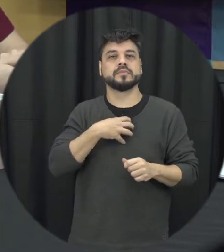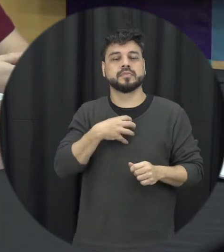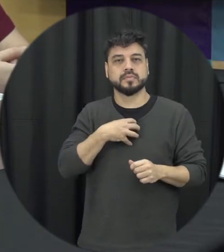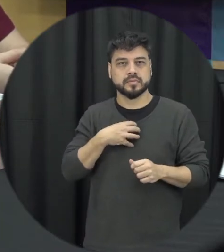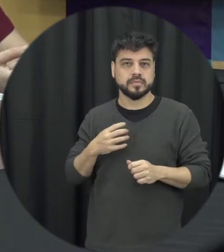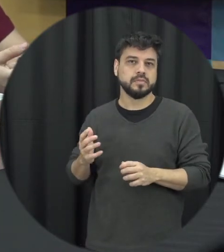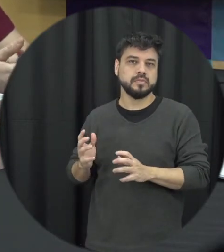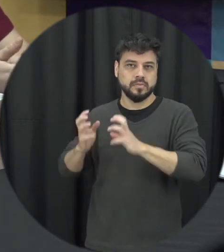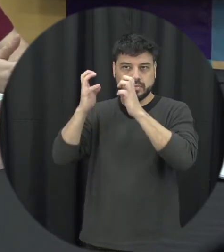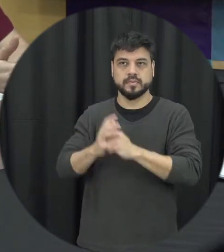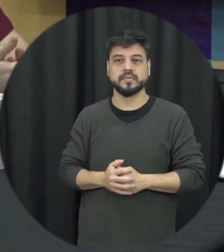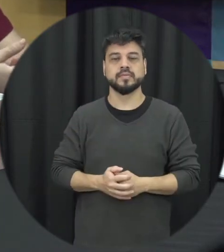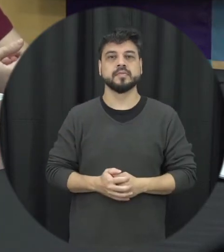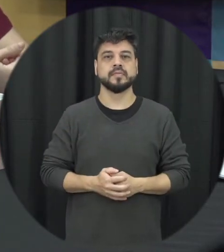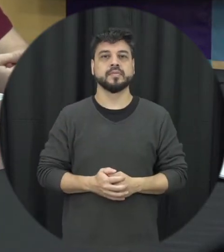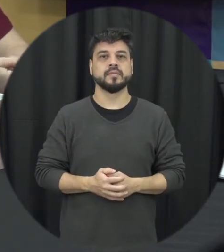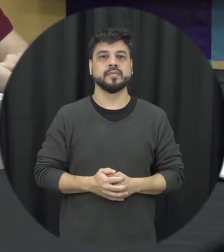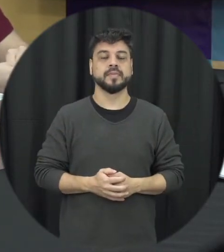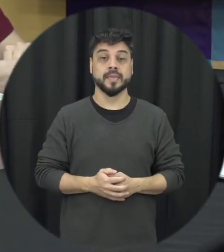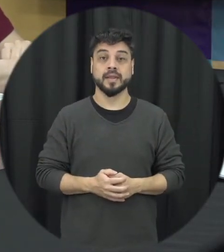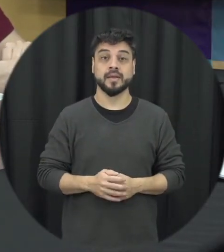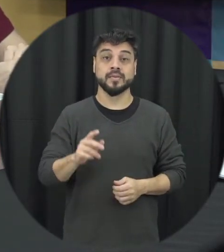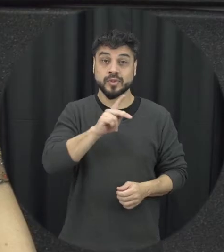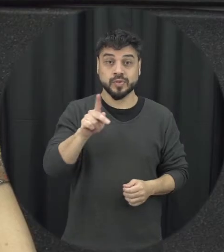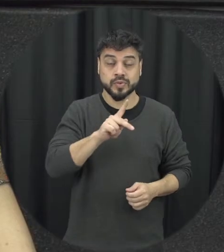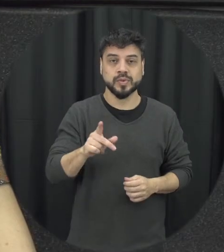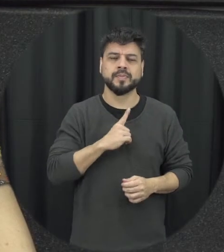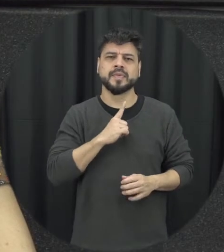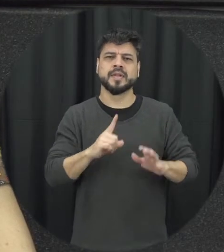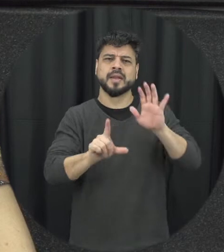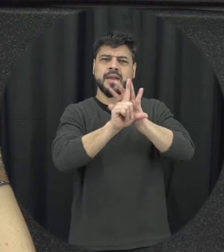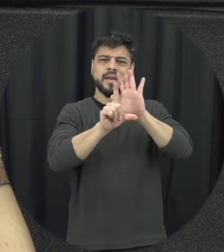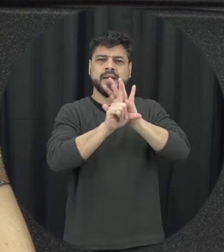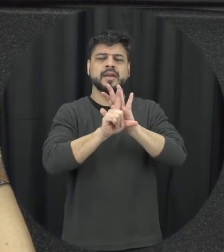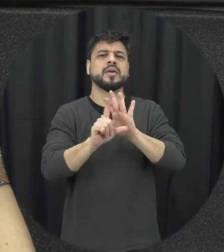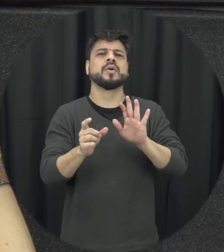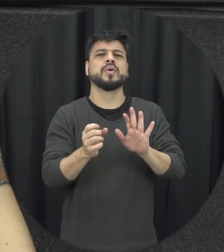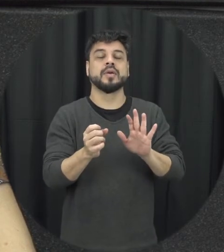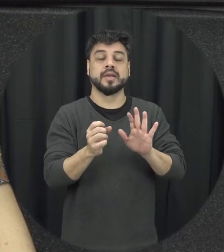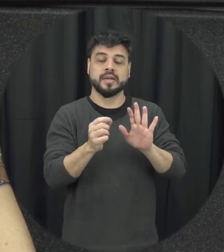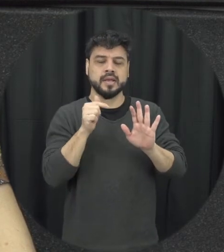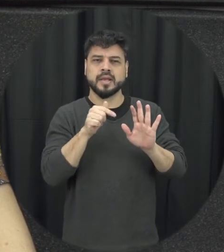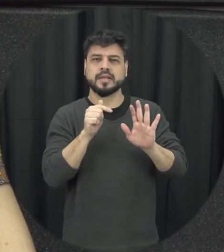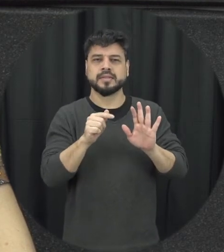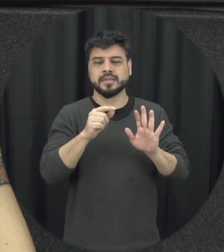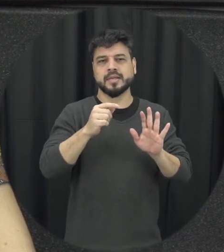quais foram os principais avanços nesses últimos 16 anos olha os produtos avanços são décadas de